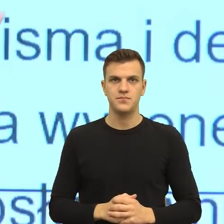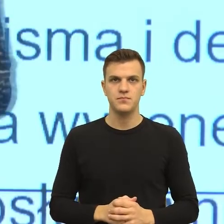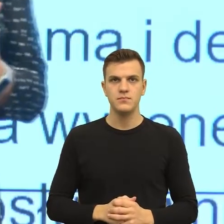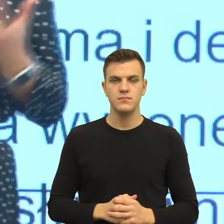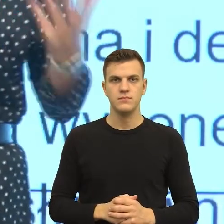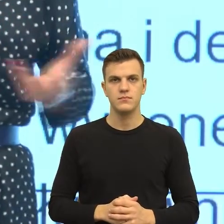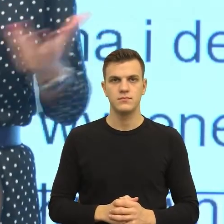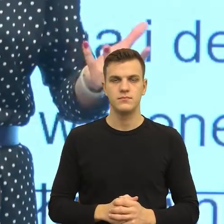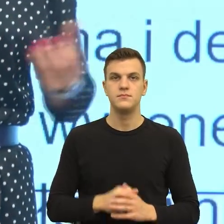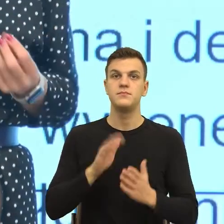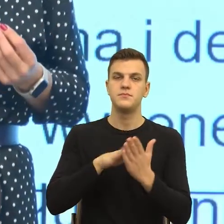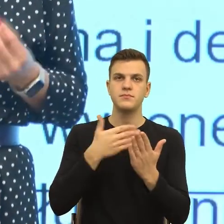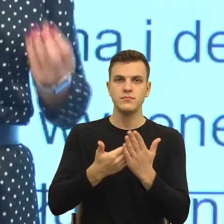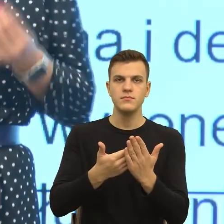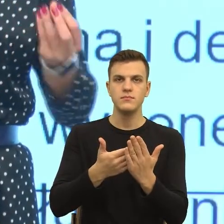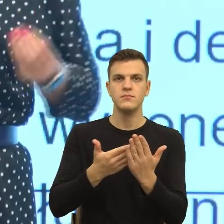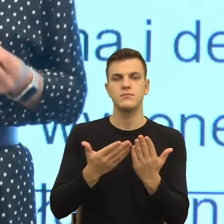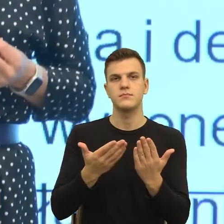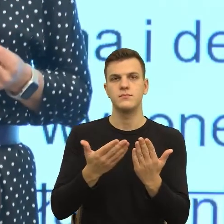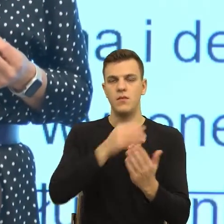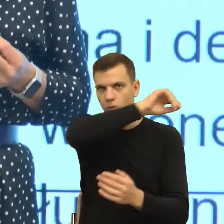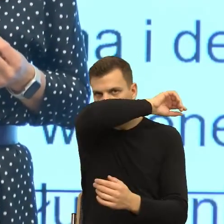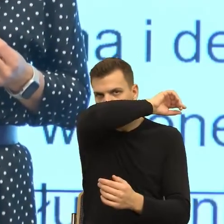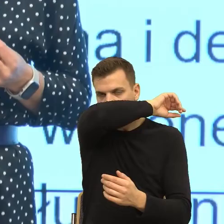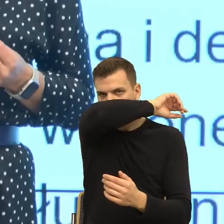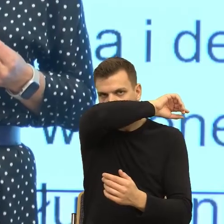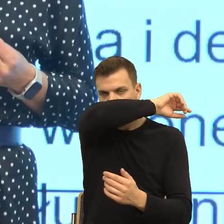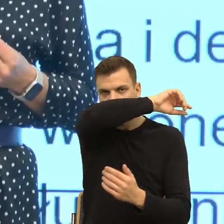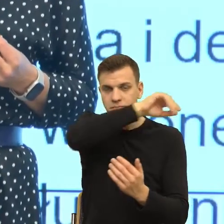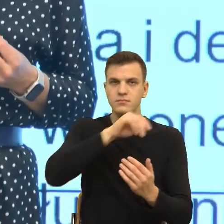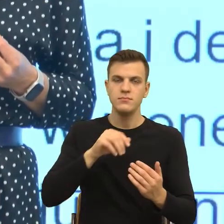przed, którym państwo stoicie w kontekście polityki poprawności językowej,